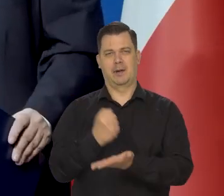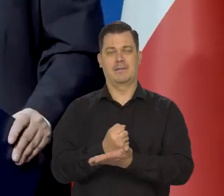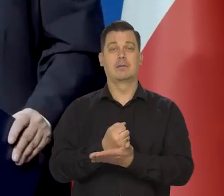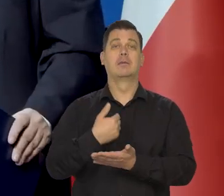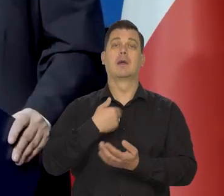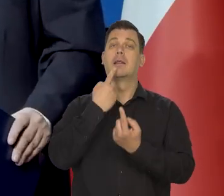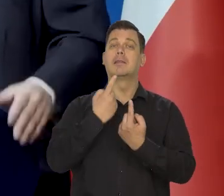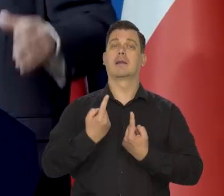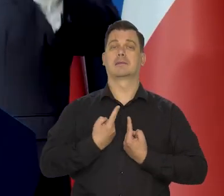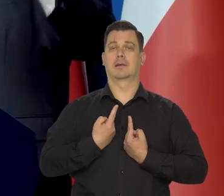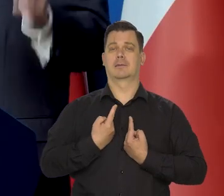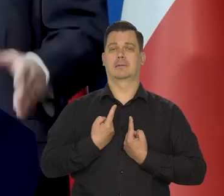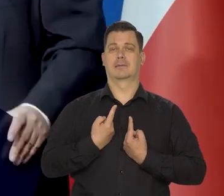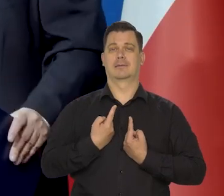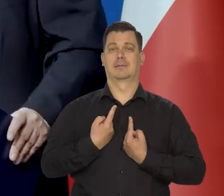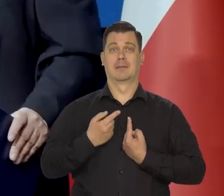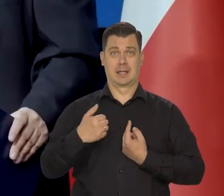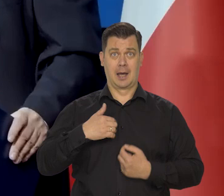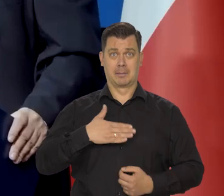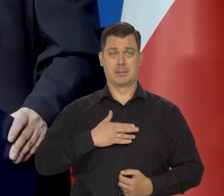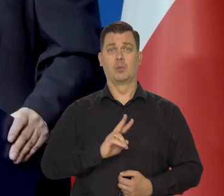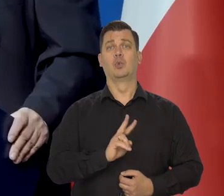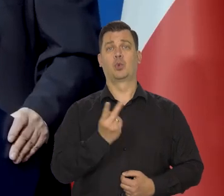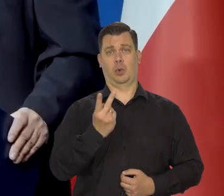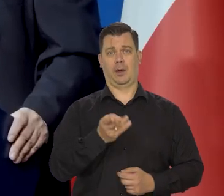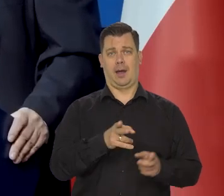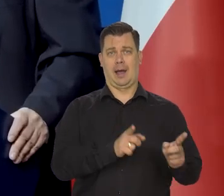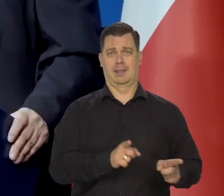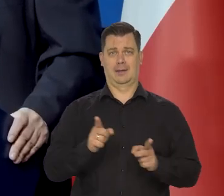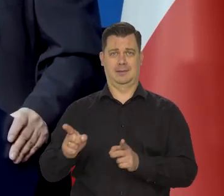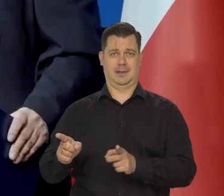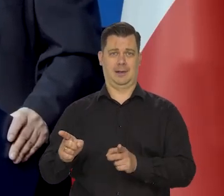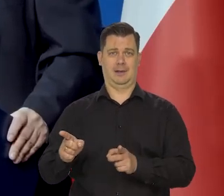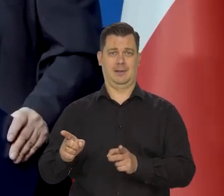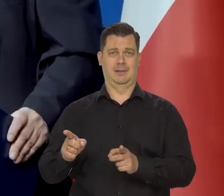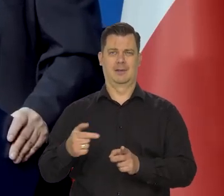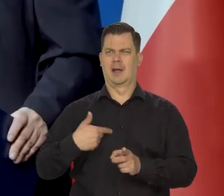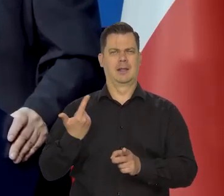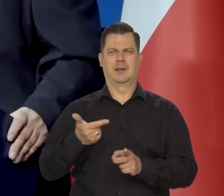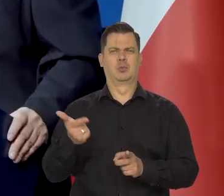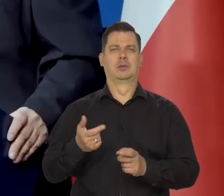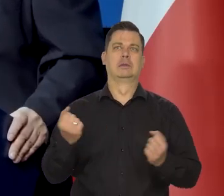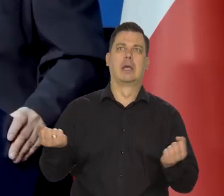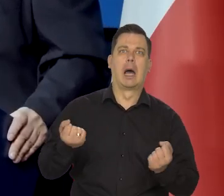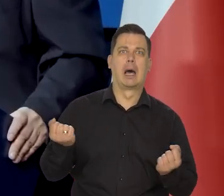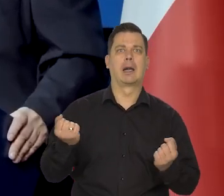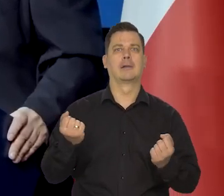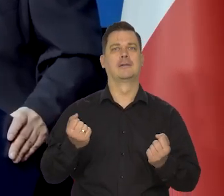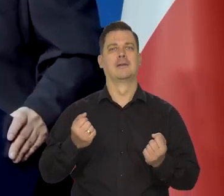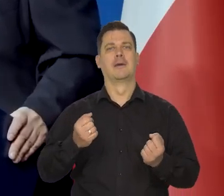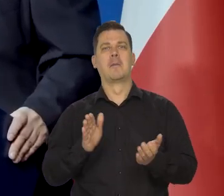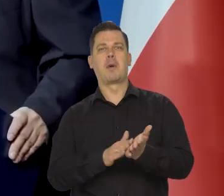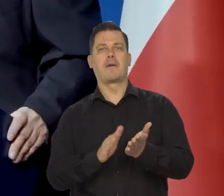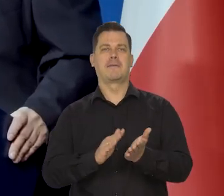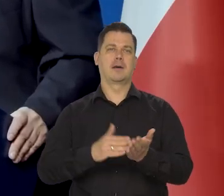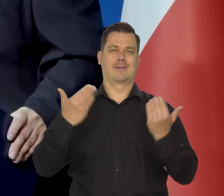Ja już nawet o drugą kadencję się proszę Państwa, nie muszę starać. My robimy to, co należy. I będziemy robić to, co należy.